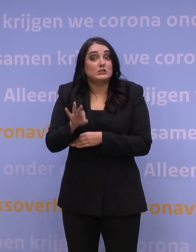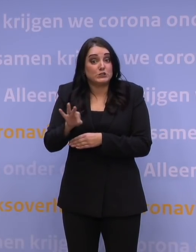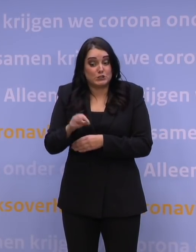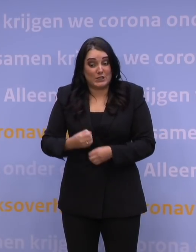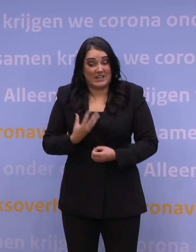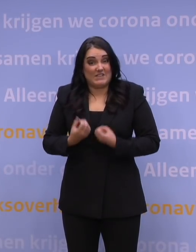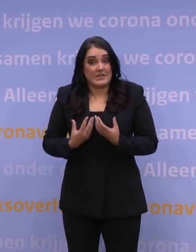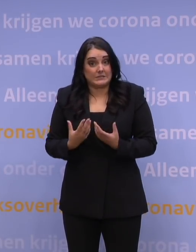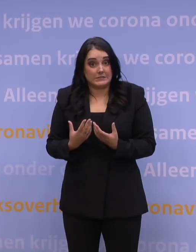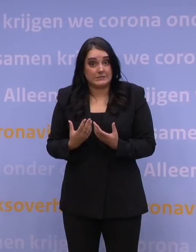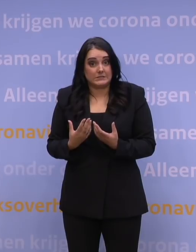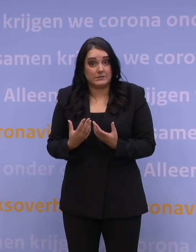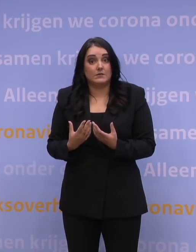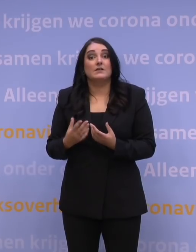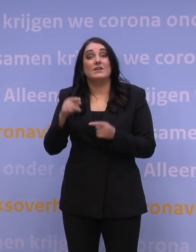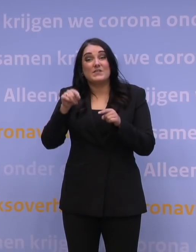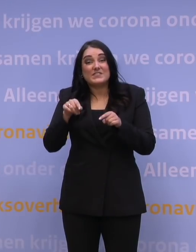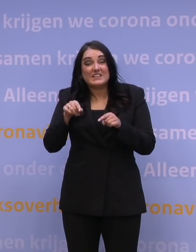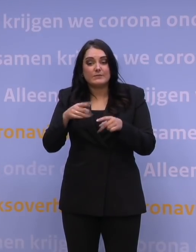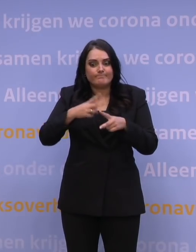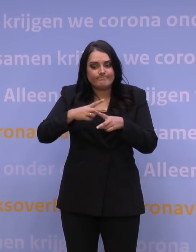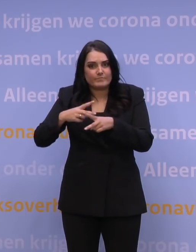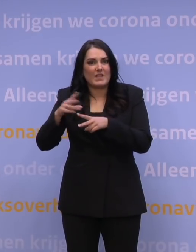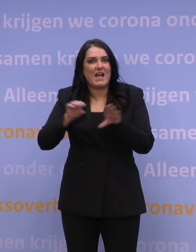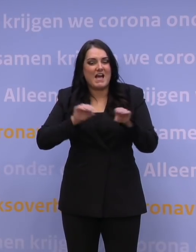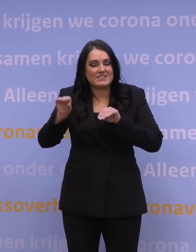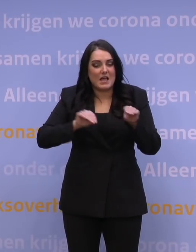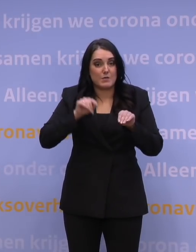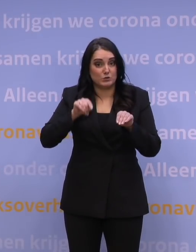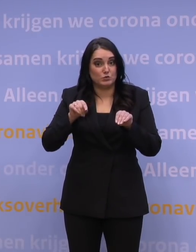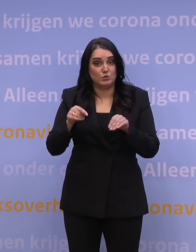Nou, dat type aannames, zoals die op dit moment uit de prognoses naar voren komen van het RIVM,